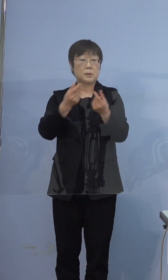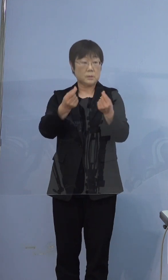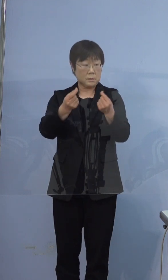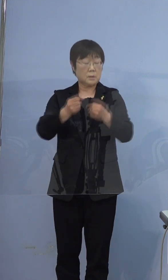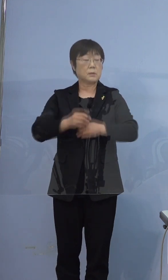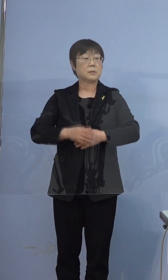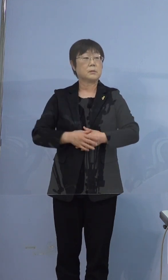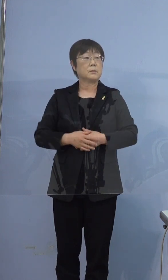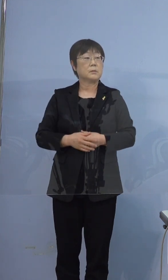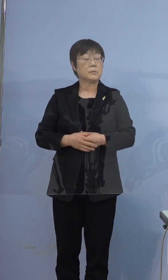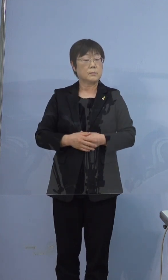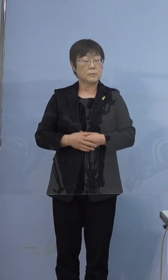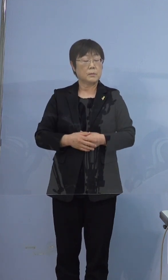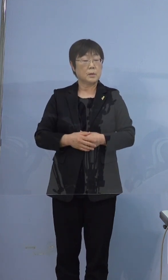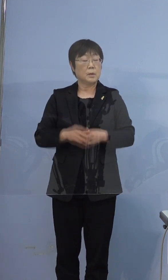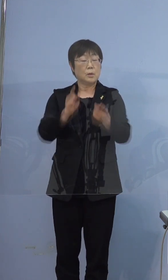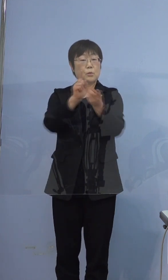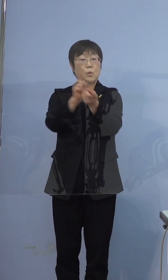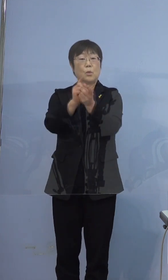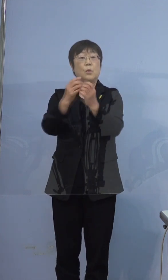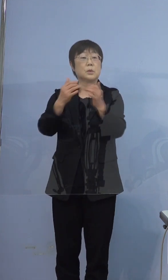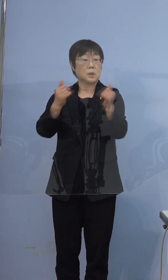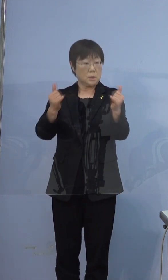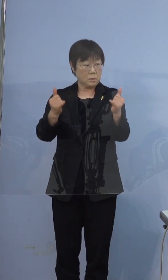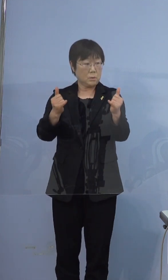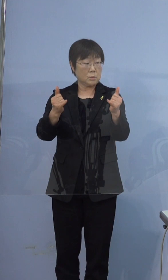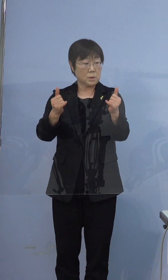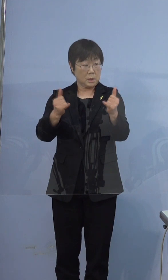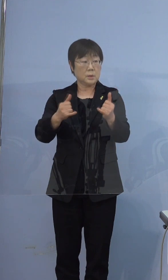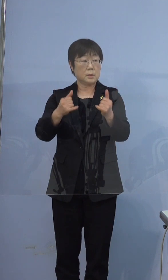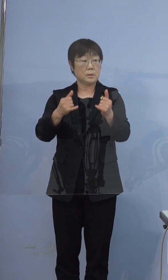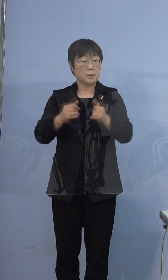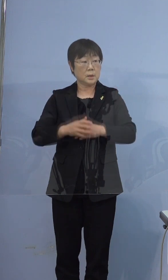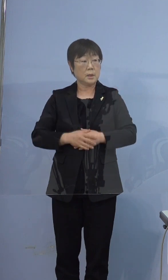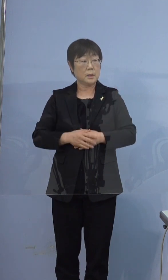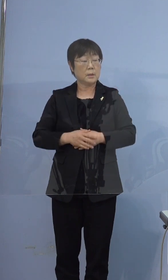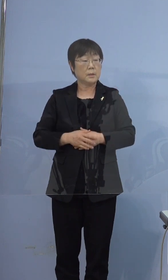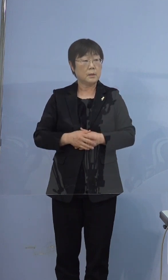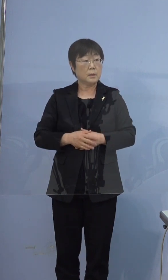濃厚接触者だったということで 出勤はされていないということでしょうか